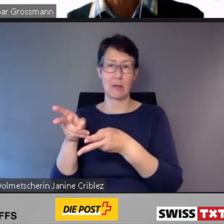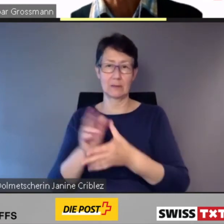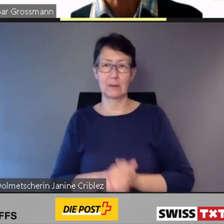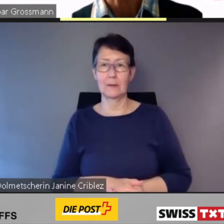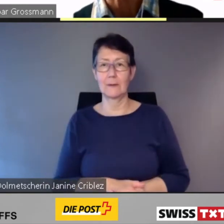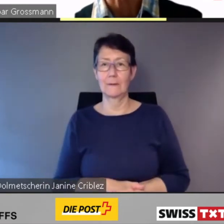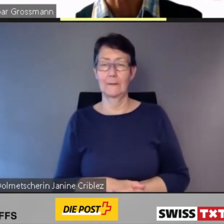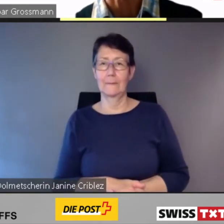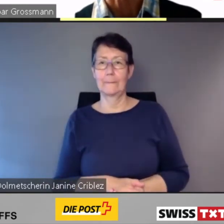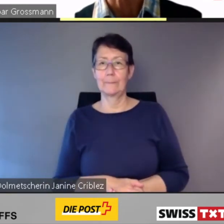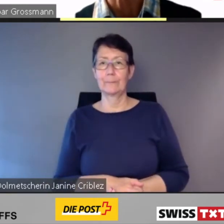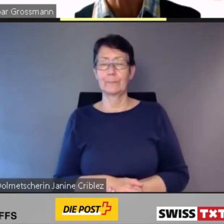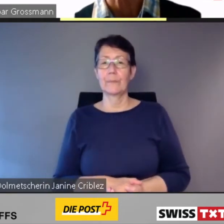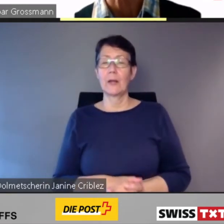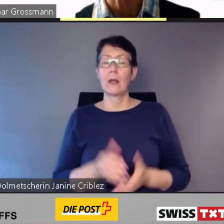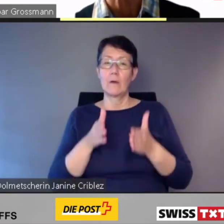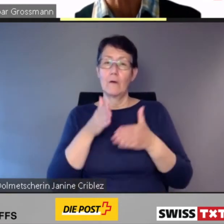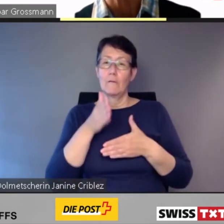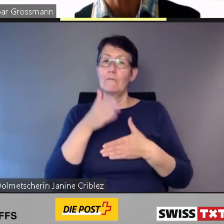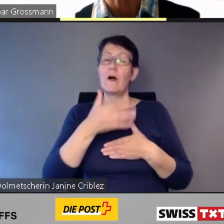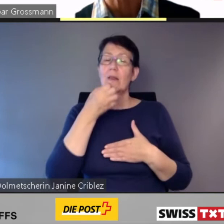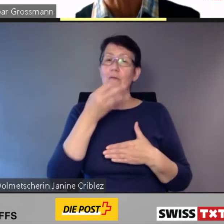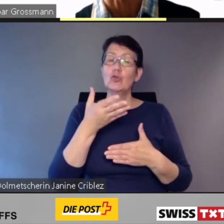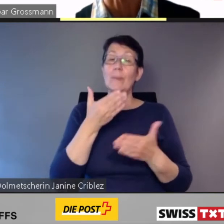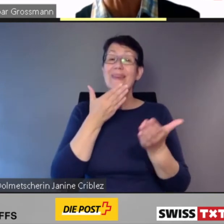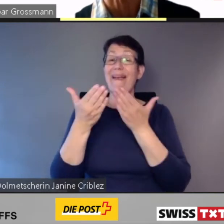Die Fahrtwünsche mit ähnlichen Reisezielen wurden vom System automatisch gebündelt